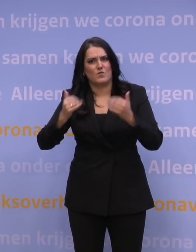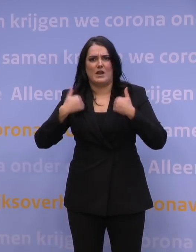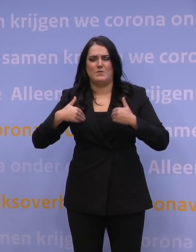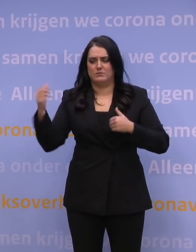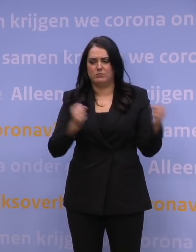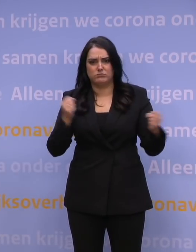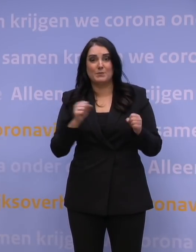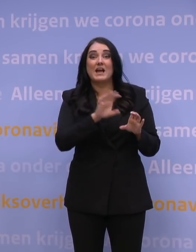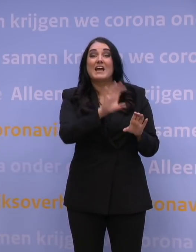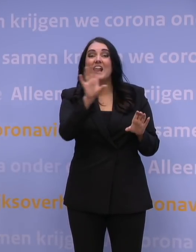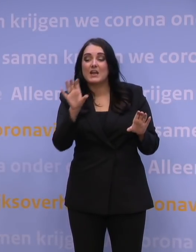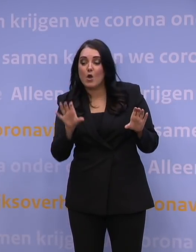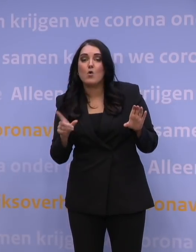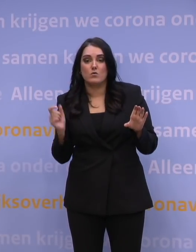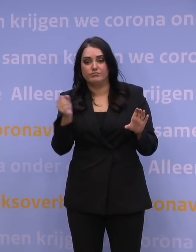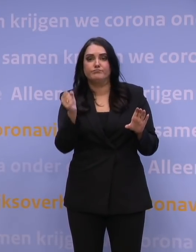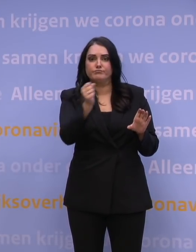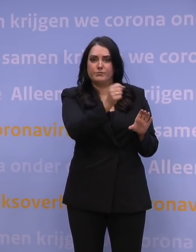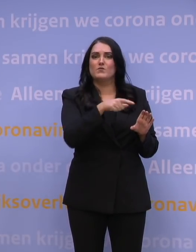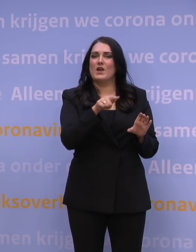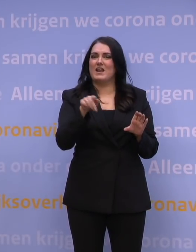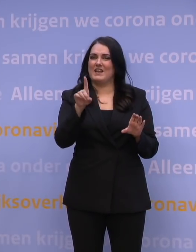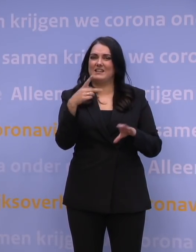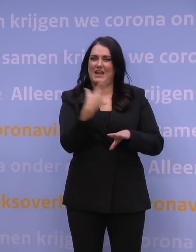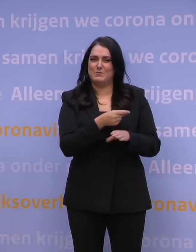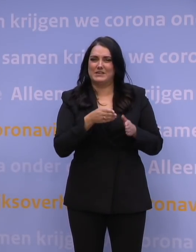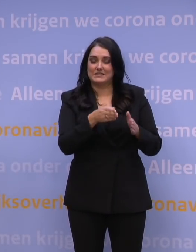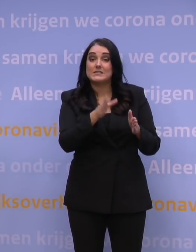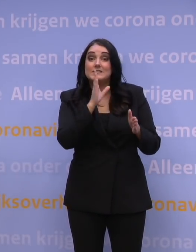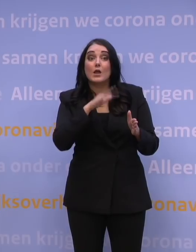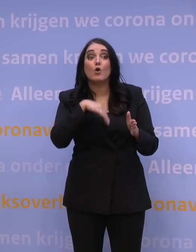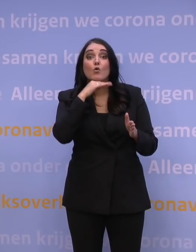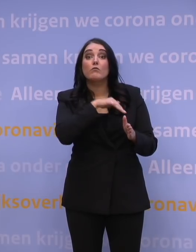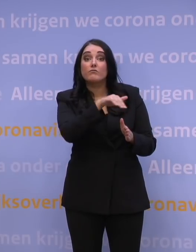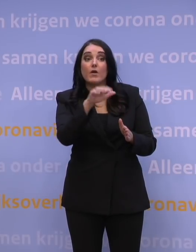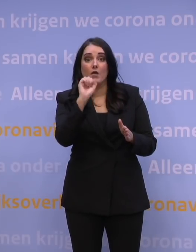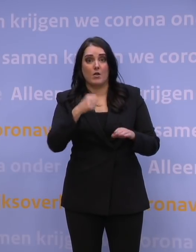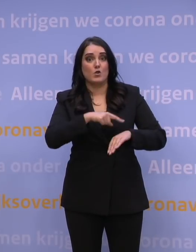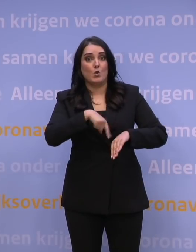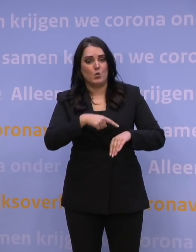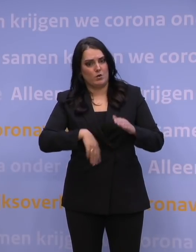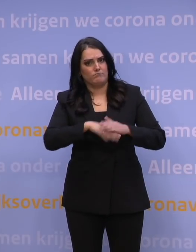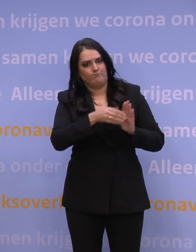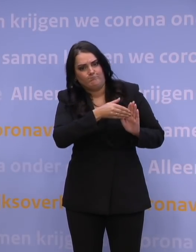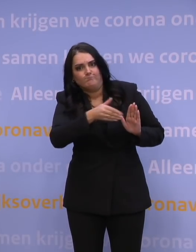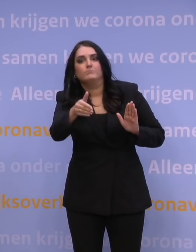toe kunnen voegen aan de GGD-prikstraten. En als dat voldoende mensen geeft om het aantal uren sterk te verlengen, dan zullen we dat zeker doen.